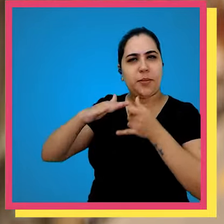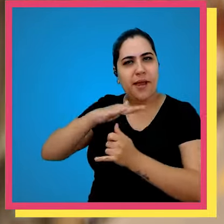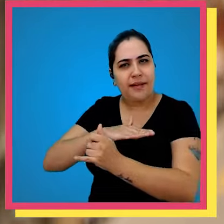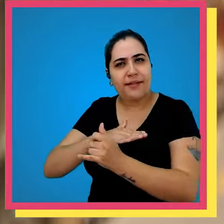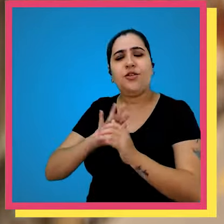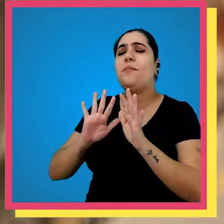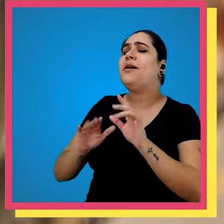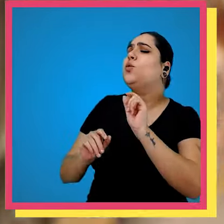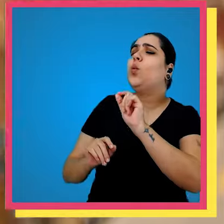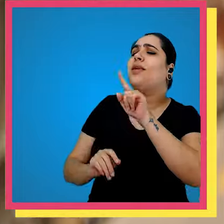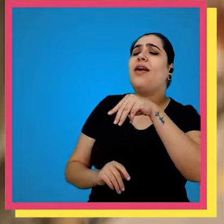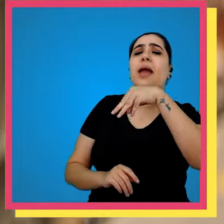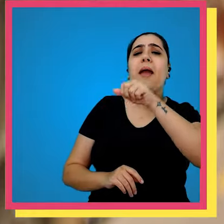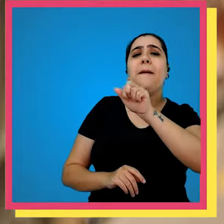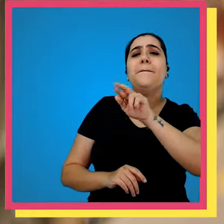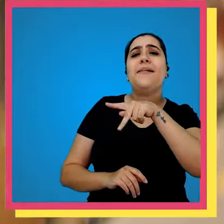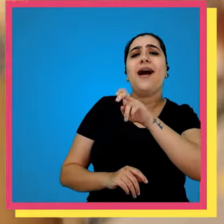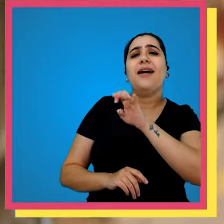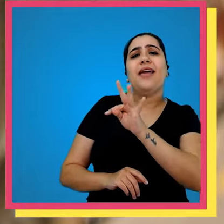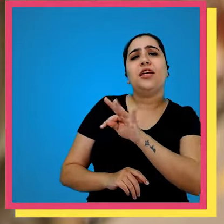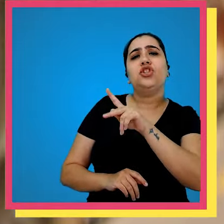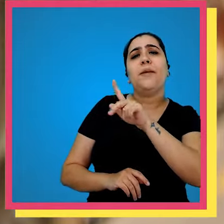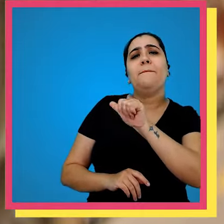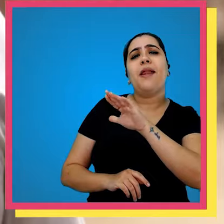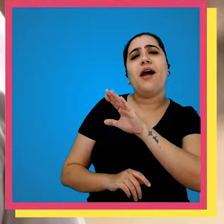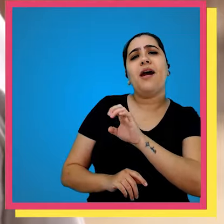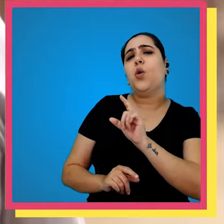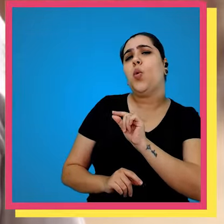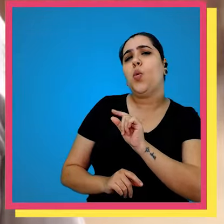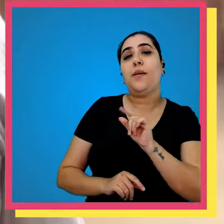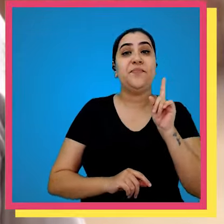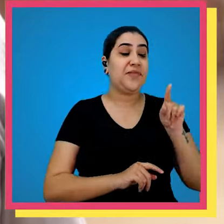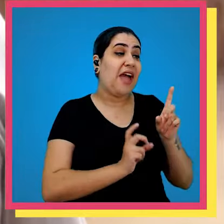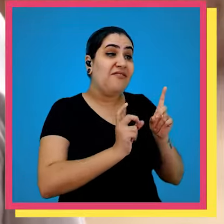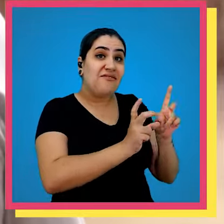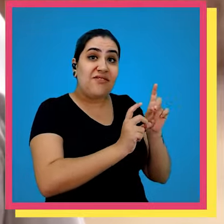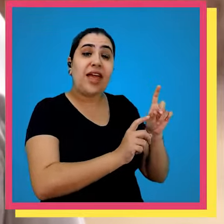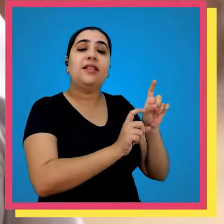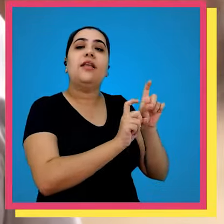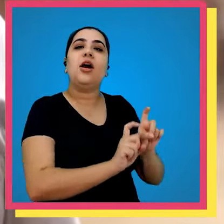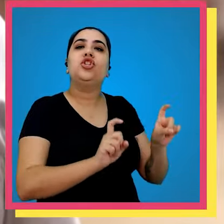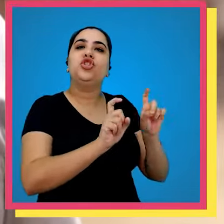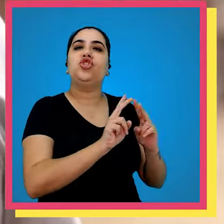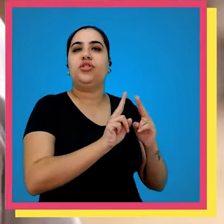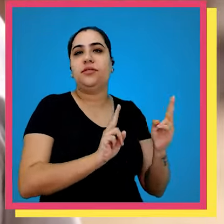o submarino mas o que que é o Marketplace ela é a venda através dos nossos parceiros de mercado